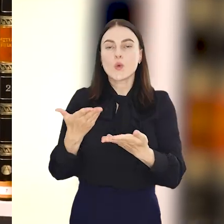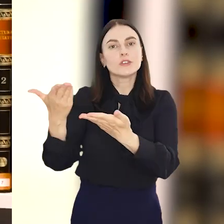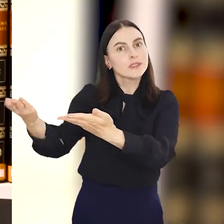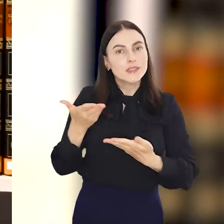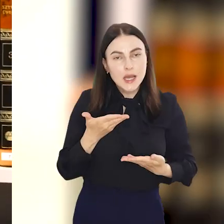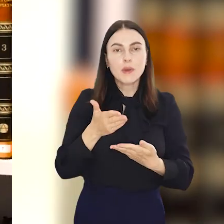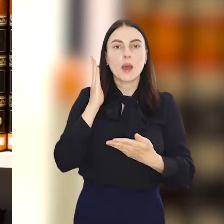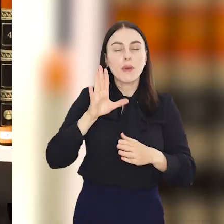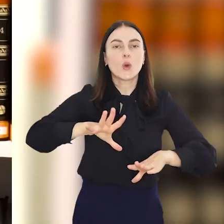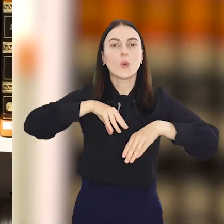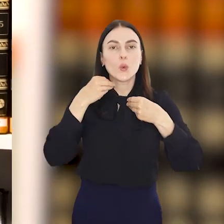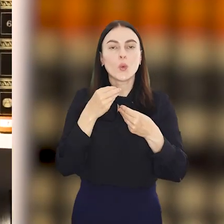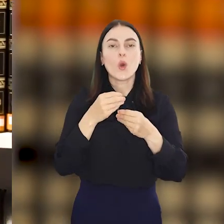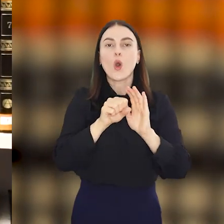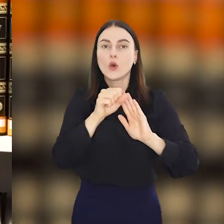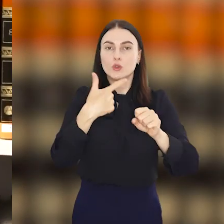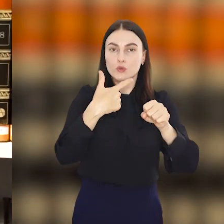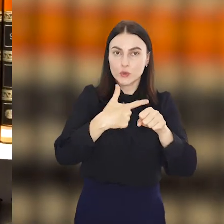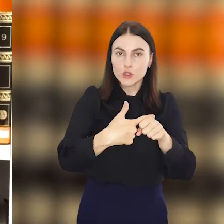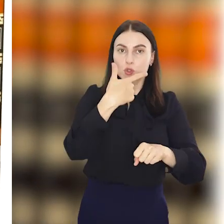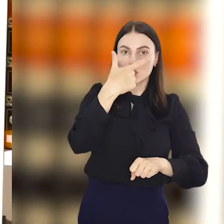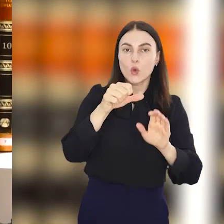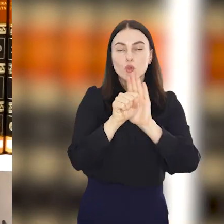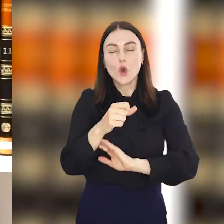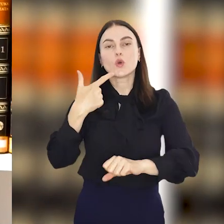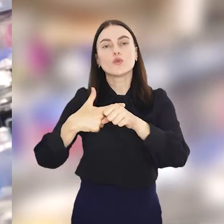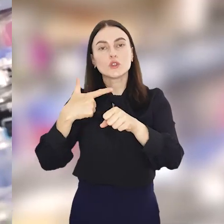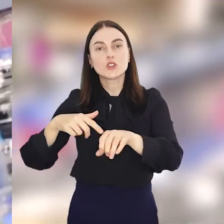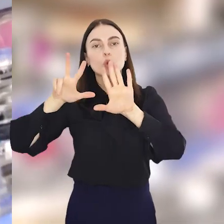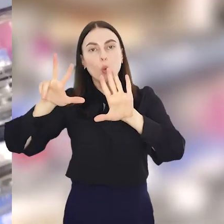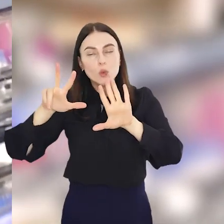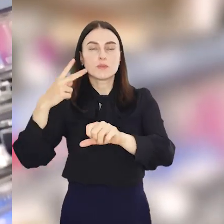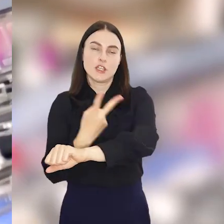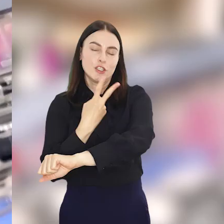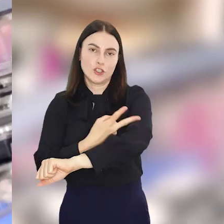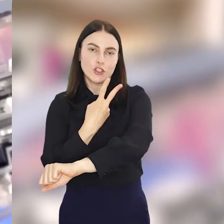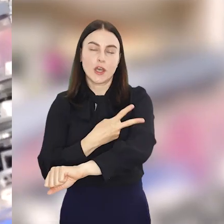urodziny, które będzie świętowała hucznie od 22 do 28 czerwca.